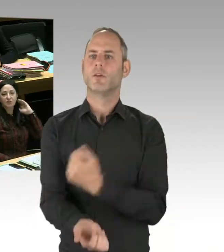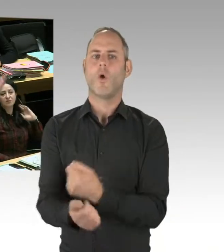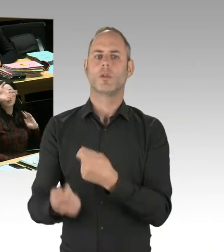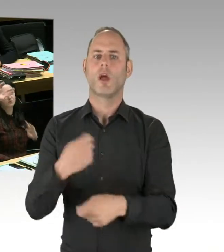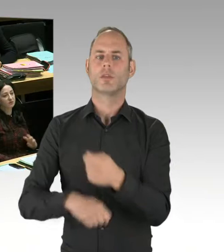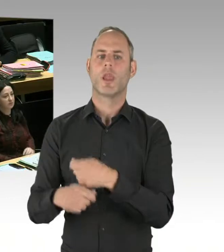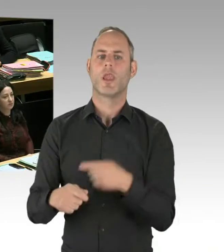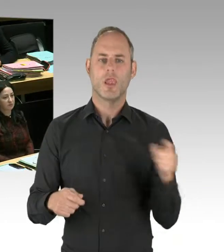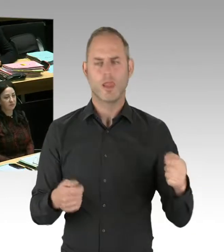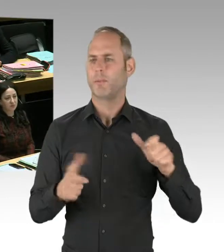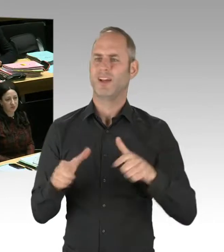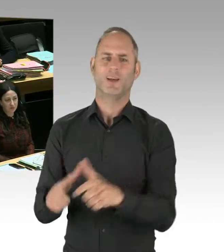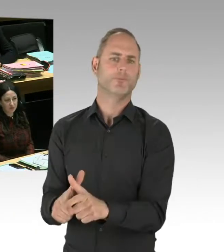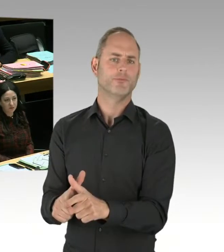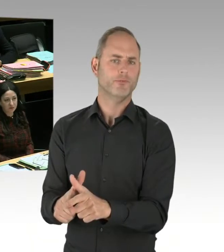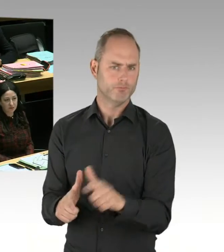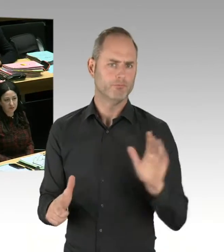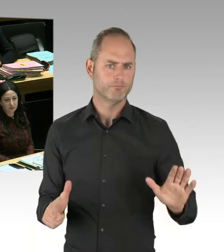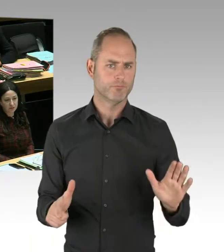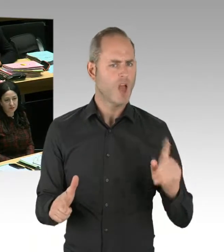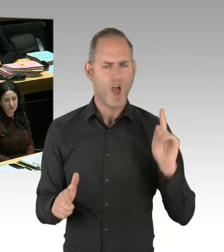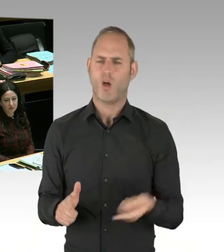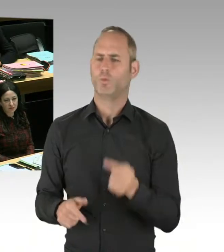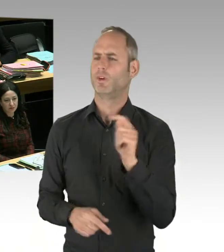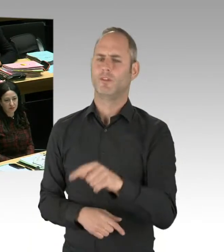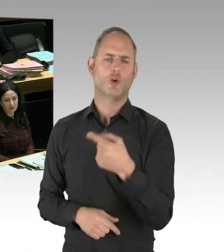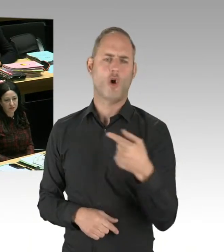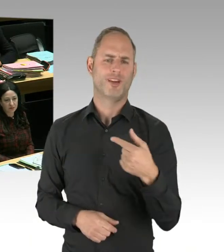Und ich habe schon mehrfach zum Görlitzer Park gesprochen, dass entgegen den Wortmeldungen der CDU